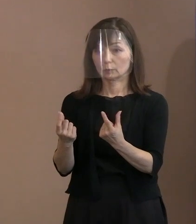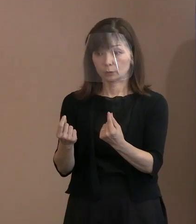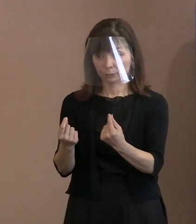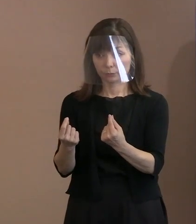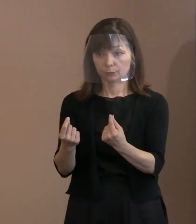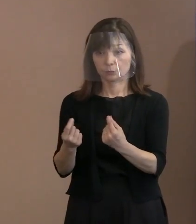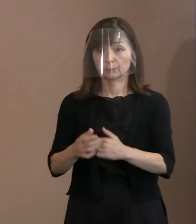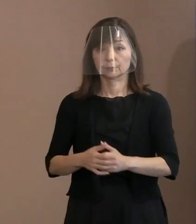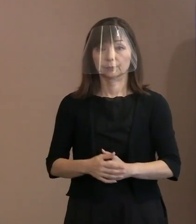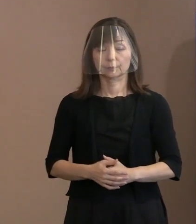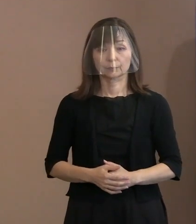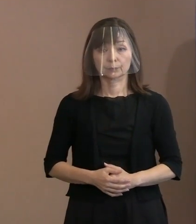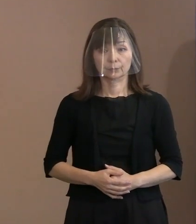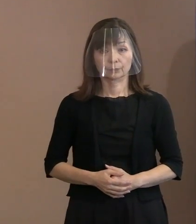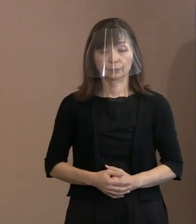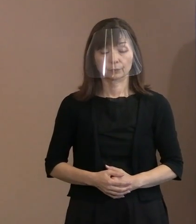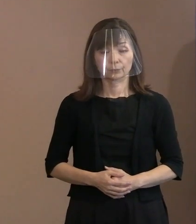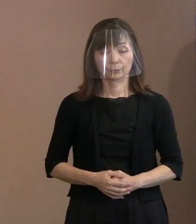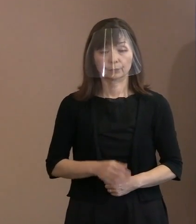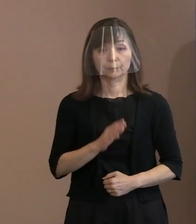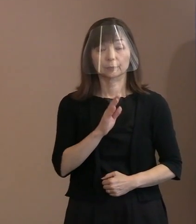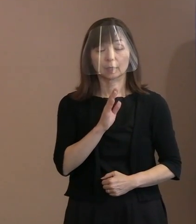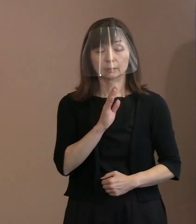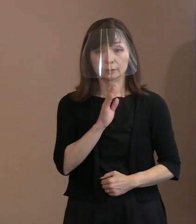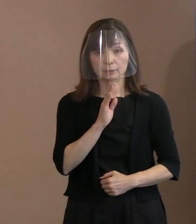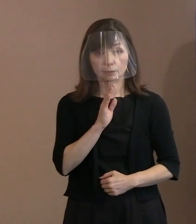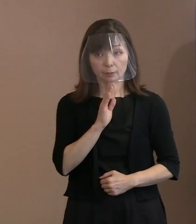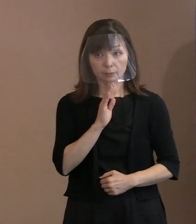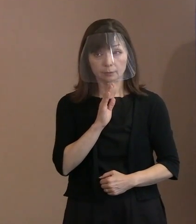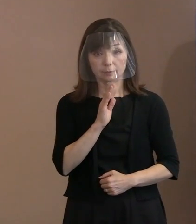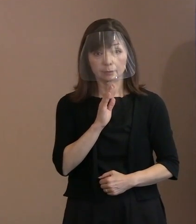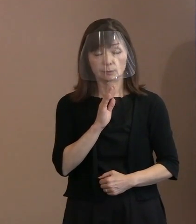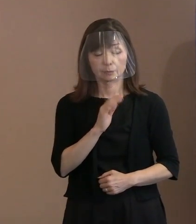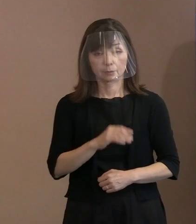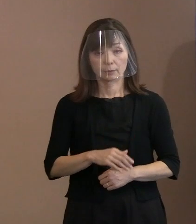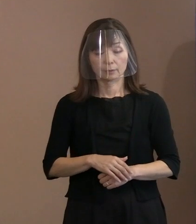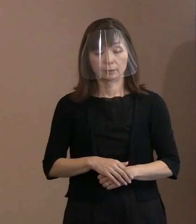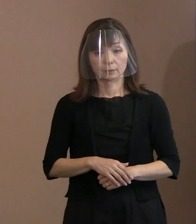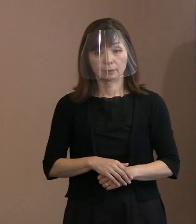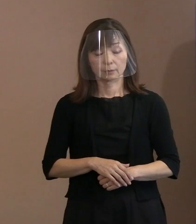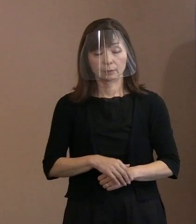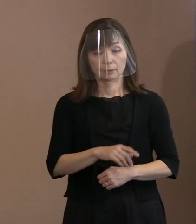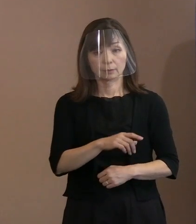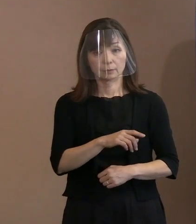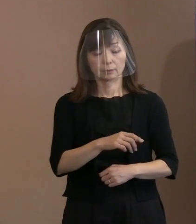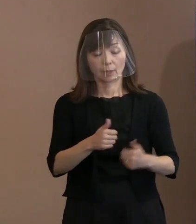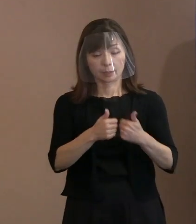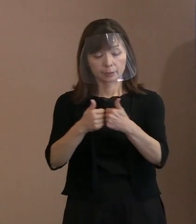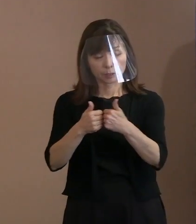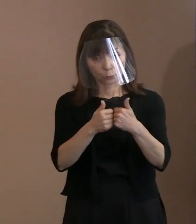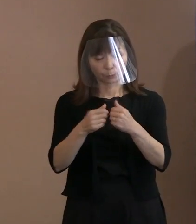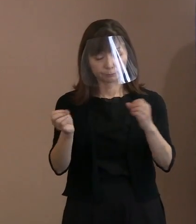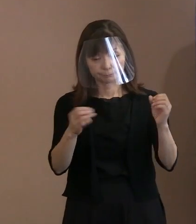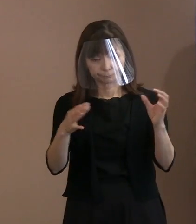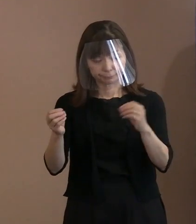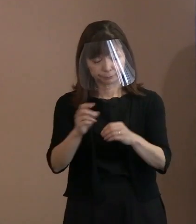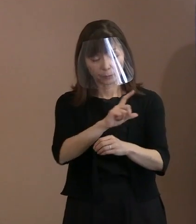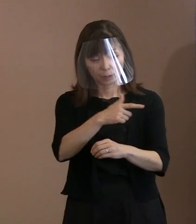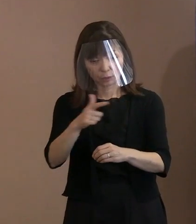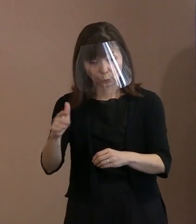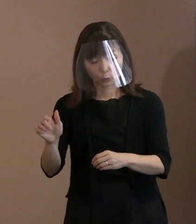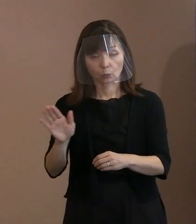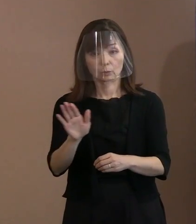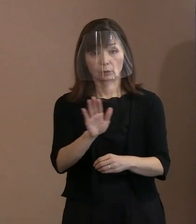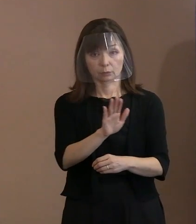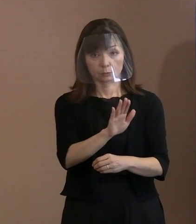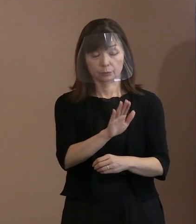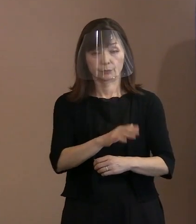実際､いろいろな議論が 行われていますけれども､